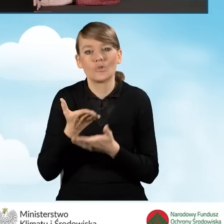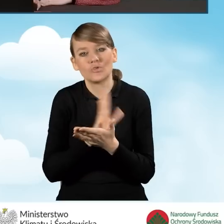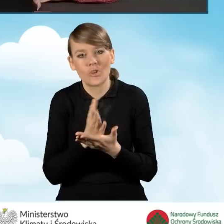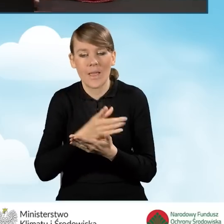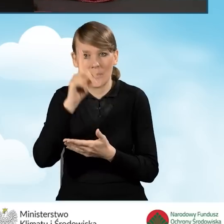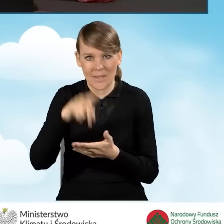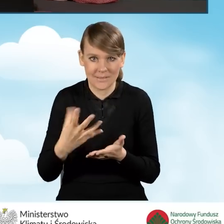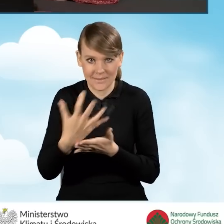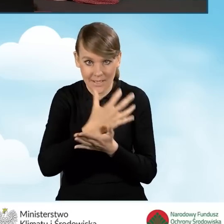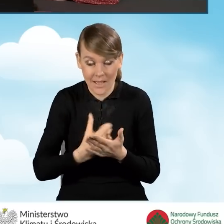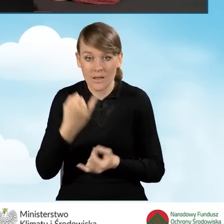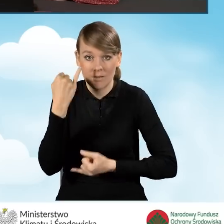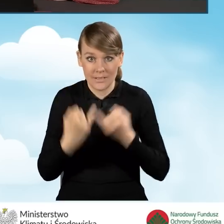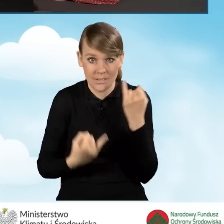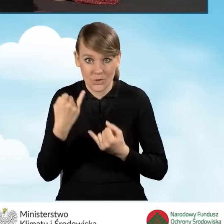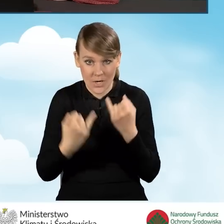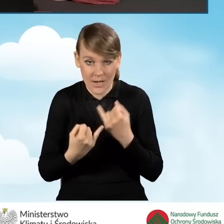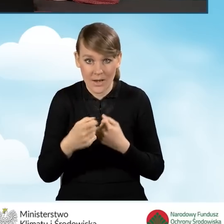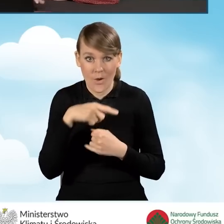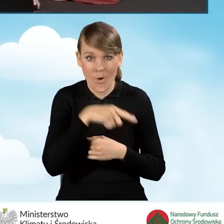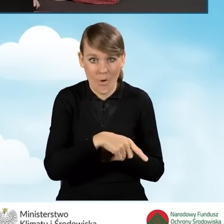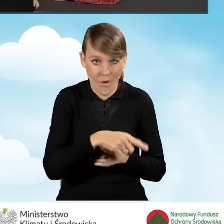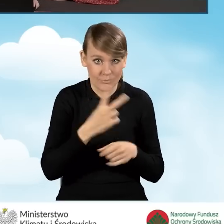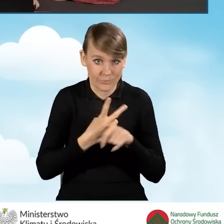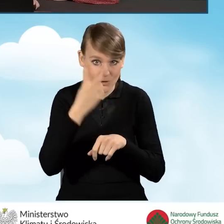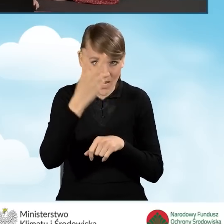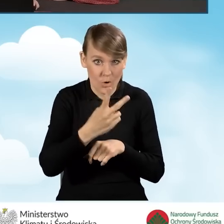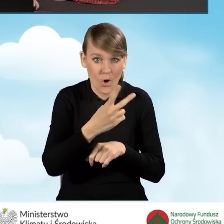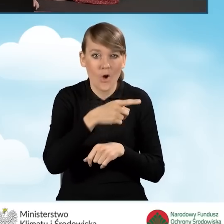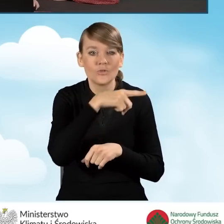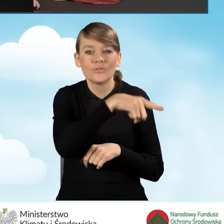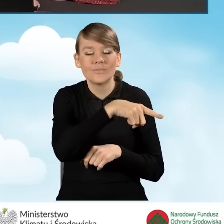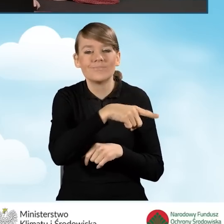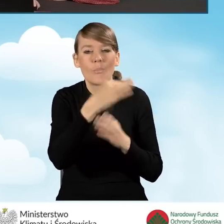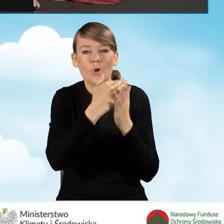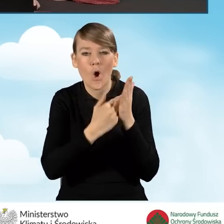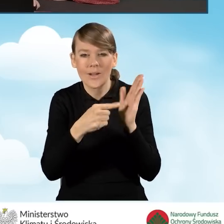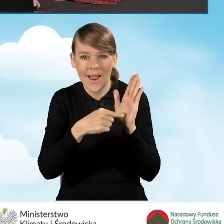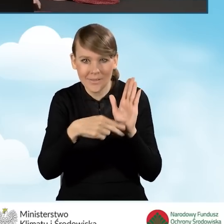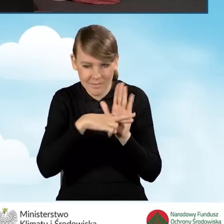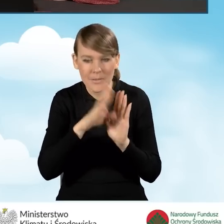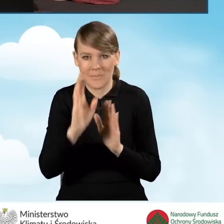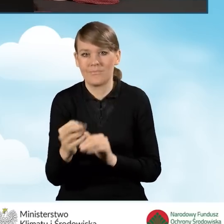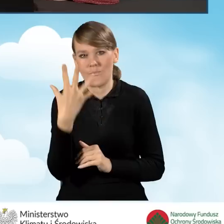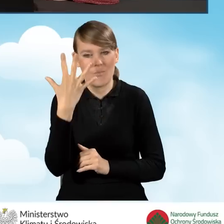Jeżeli wartość ta będzie większa niż ta, która jest dopuszczalna w programie, oczywiście będzie to wniosek krzyczał.